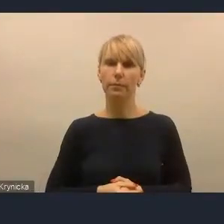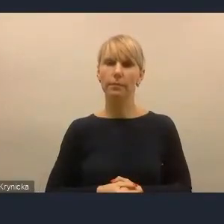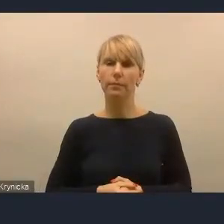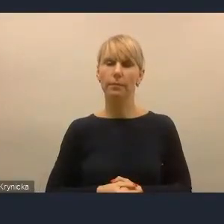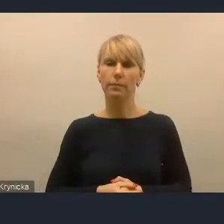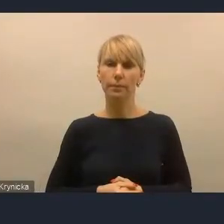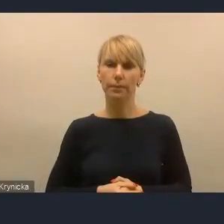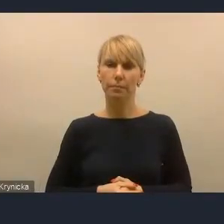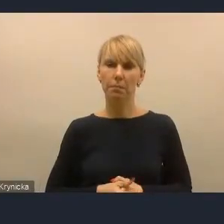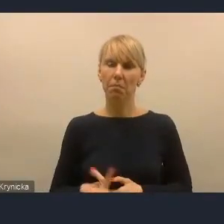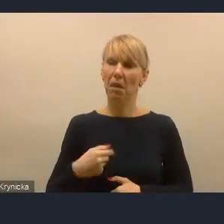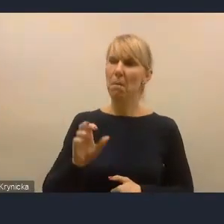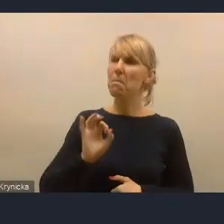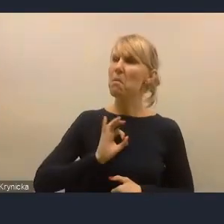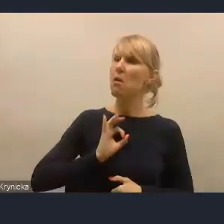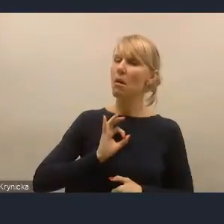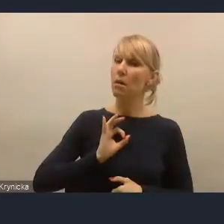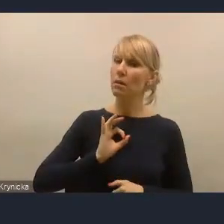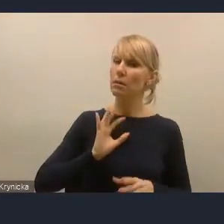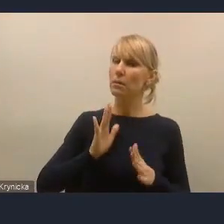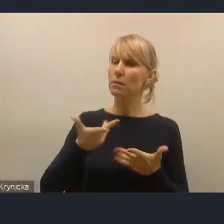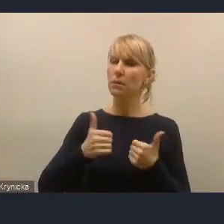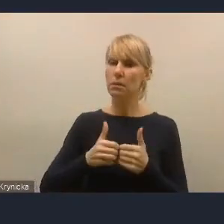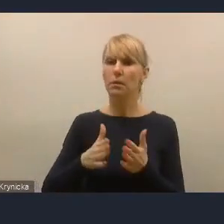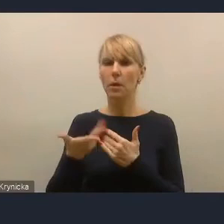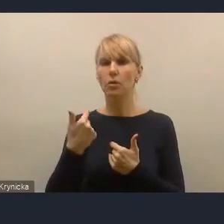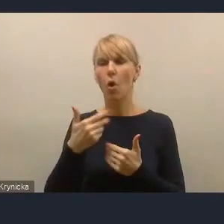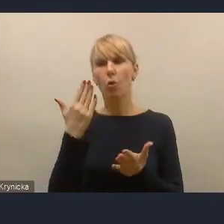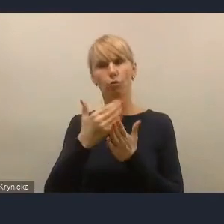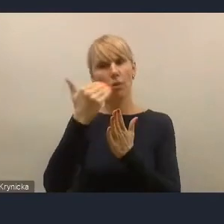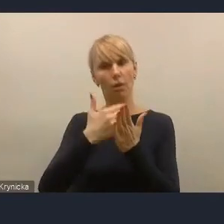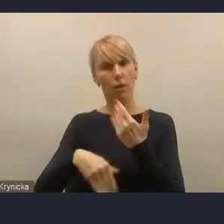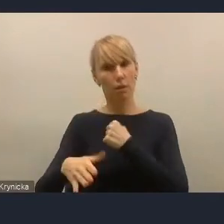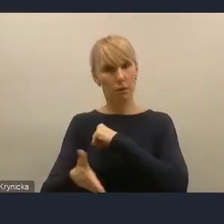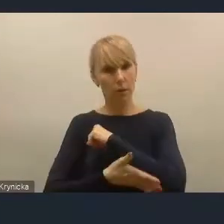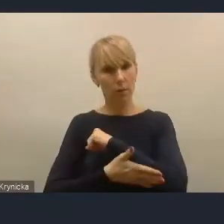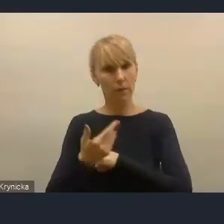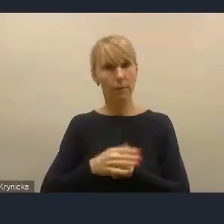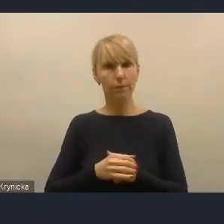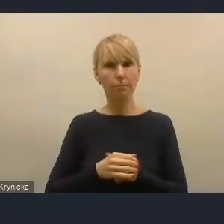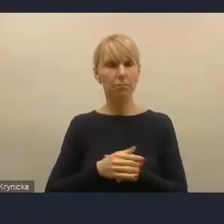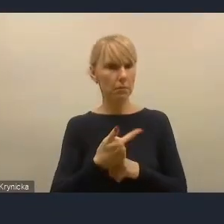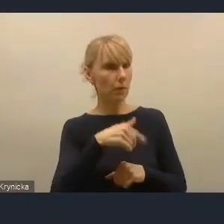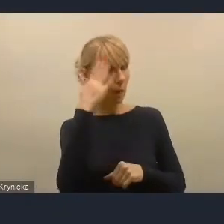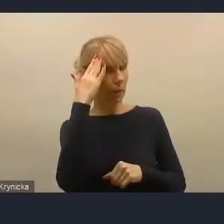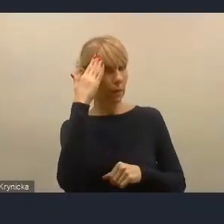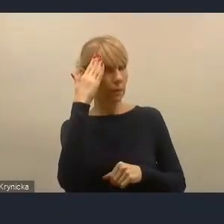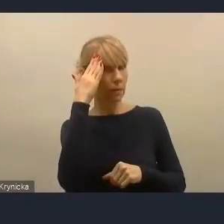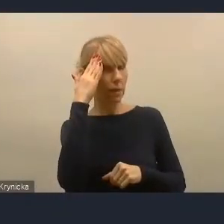Moim zdaniem wymienienie tego jako zasada jest wystarczające. Ja znam opracowanie pani doktor, nie pamiętam jej nazwiska,